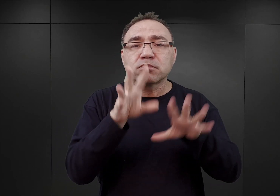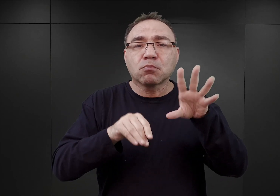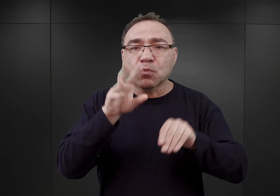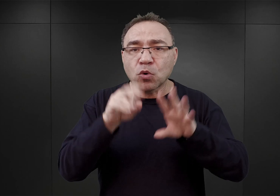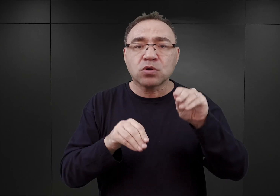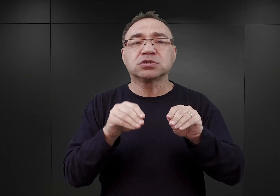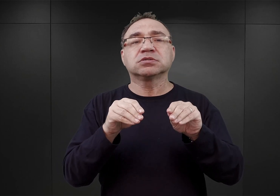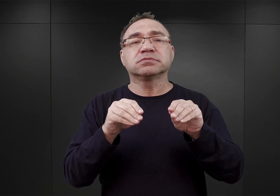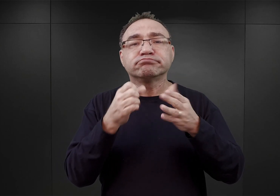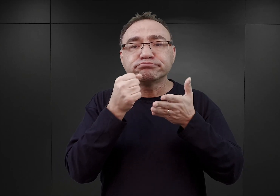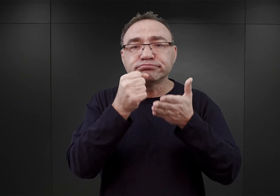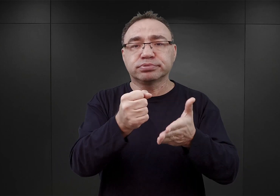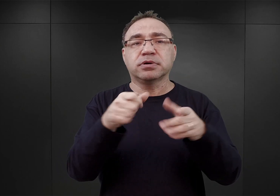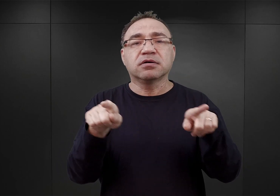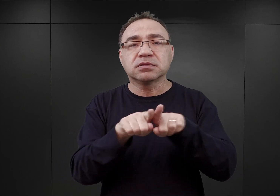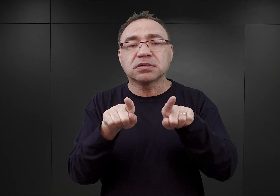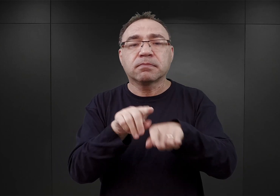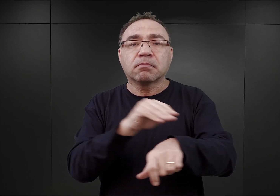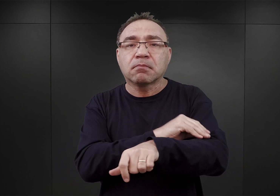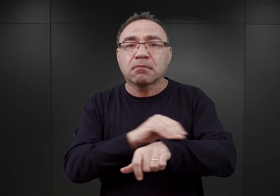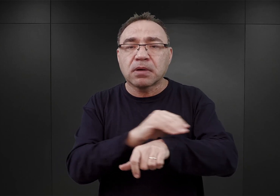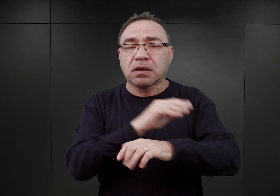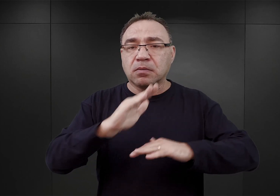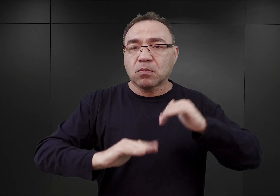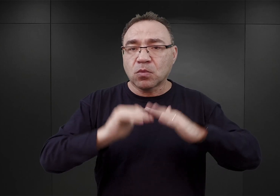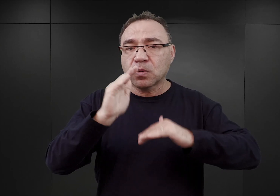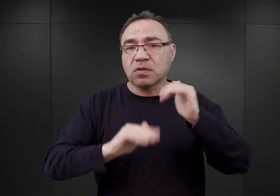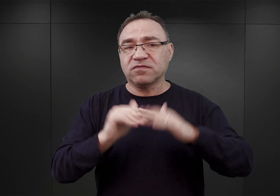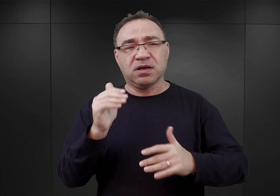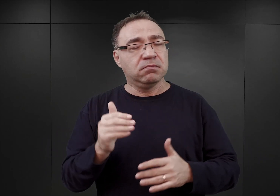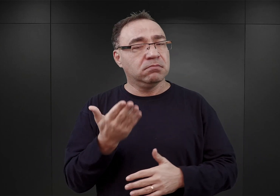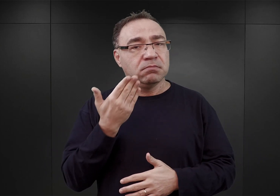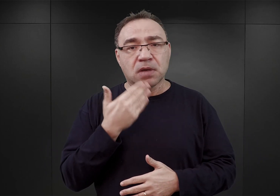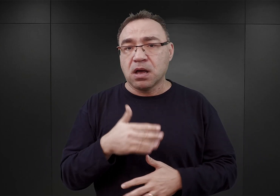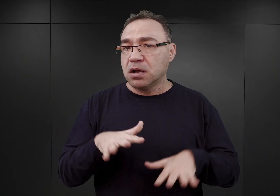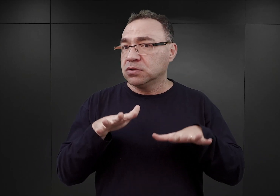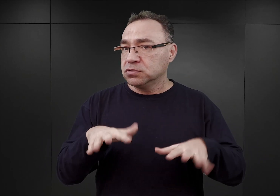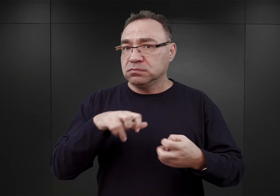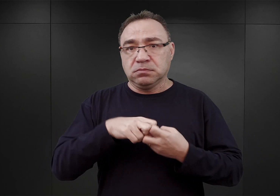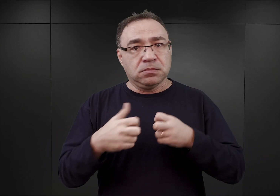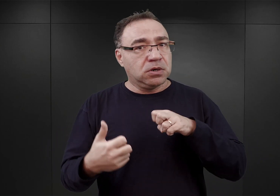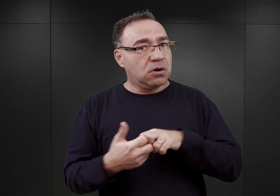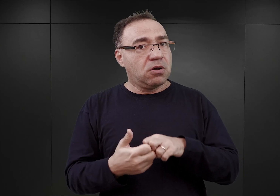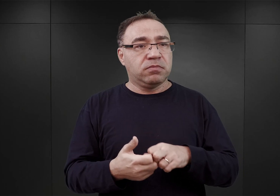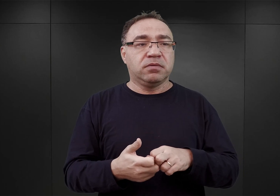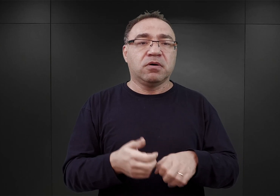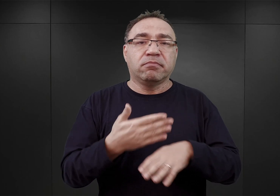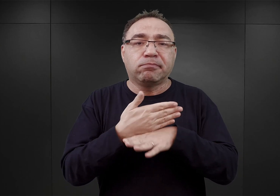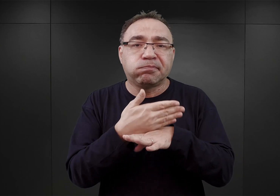jak i dostawy materiałów budowlanych, z którymi zresztą był największy problem i docierały one z wielkim opóźnieniem.